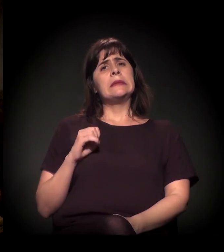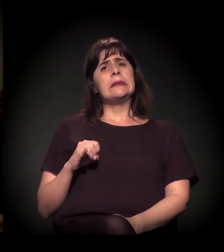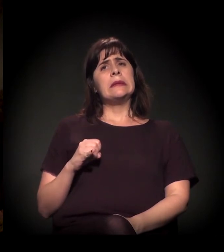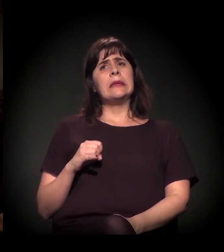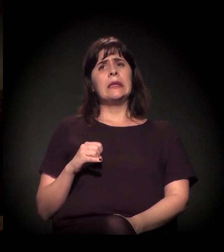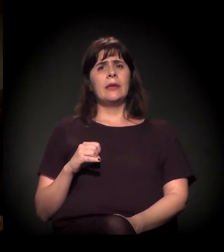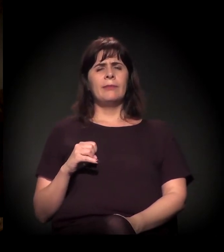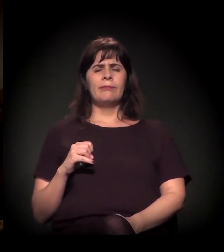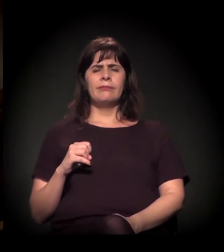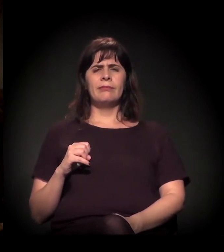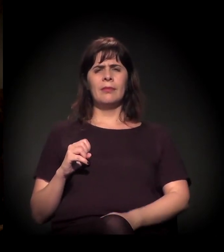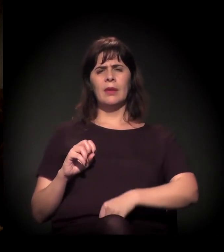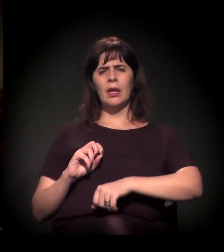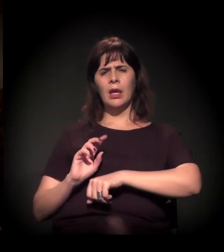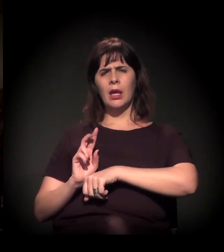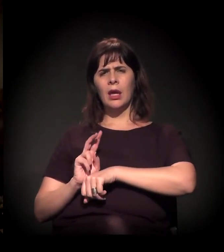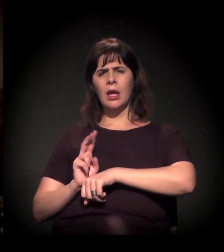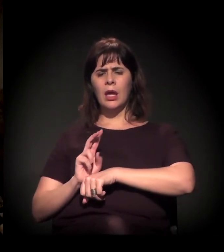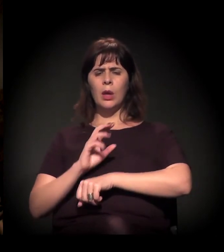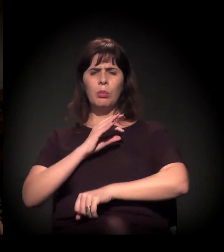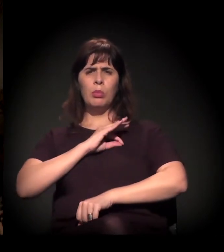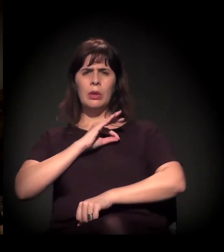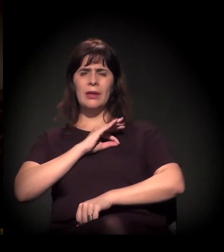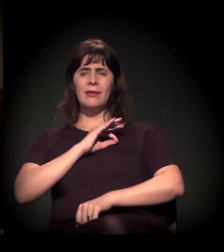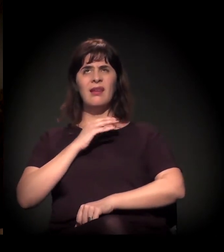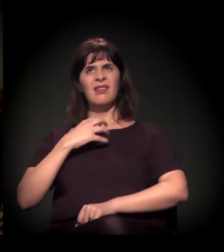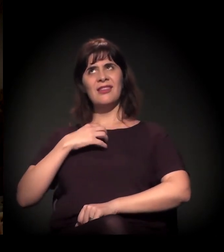o coronel de polícia, enfim,